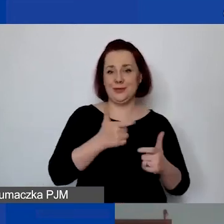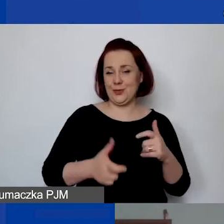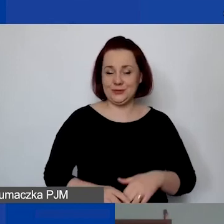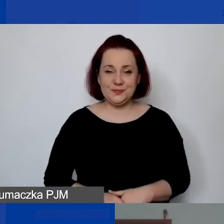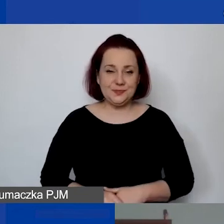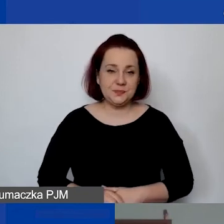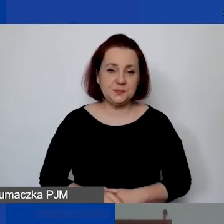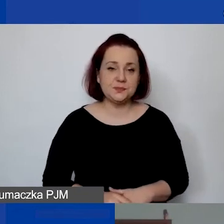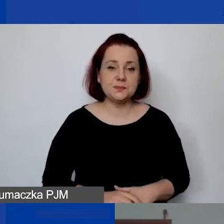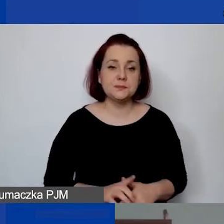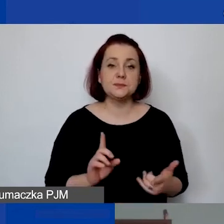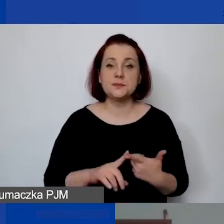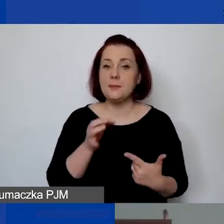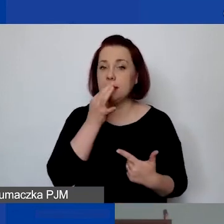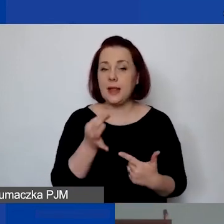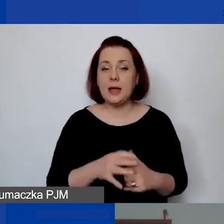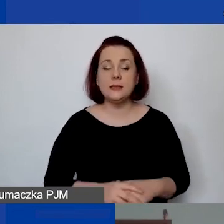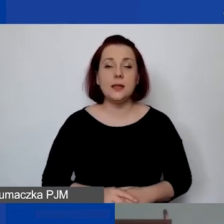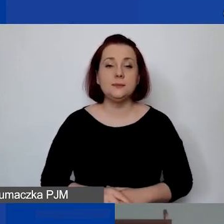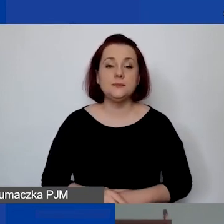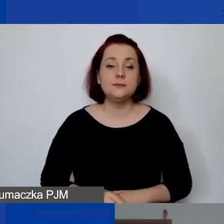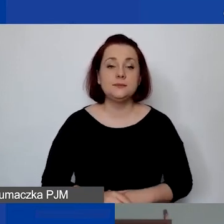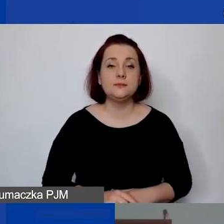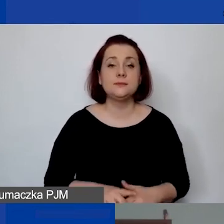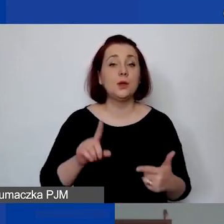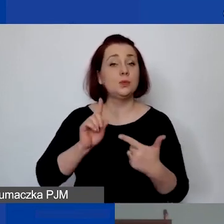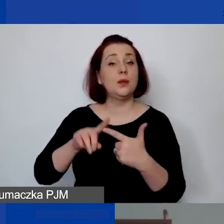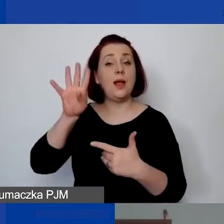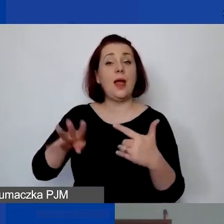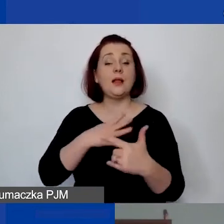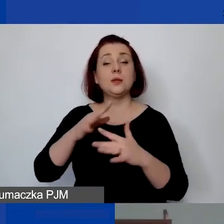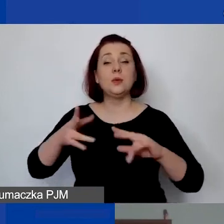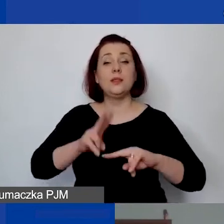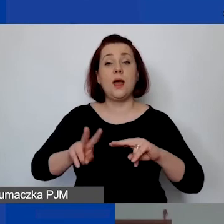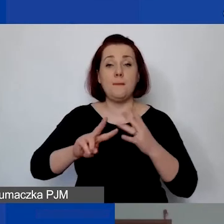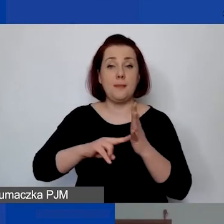Drugie pytanie techniczne dotyczące drugiego Excela, czyli narzędzia do planowania budżetu.